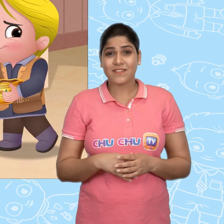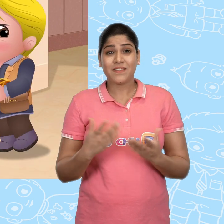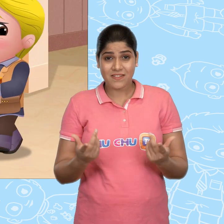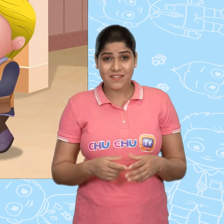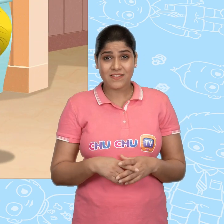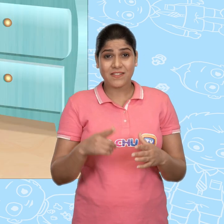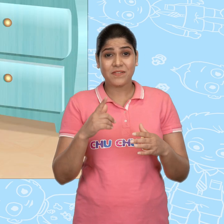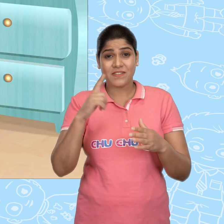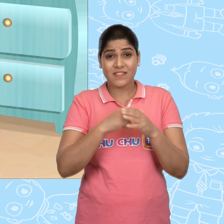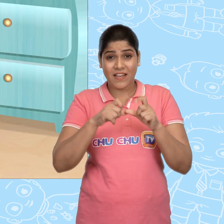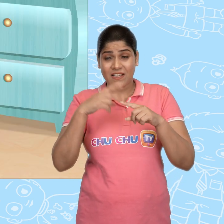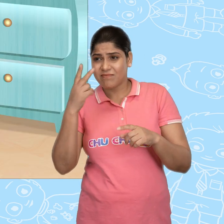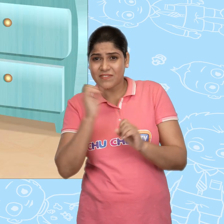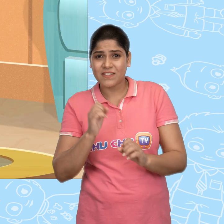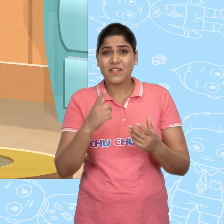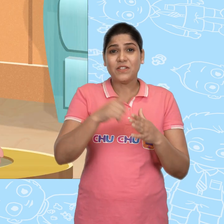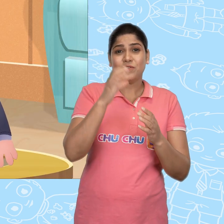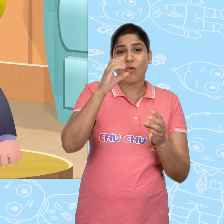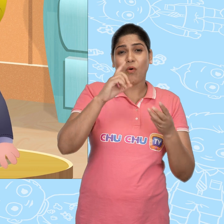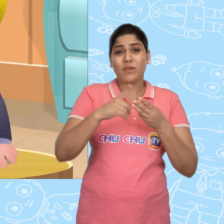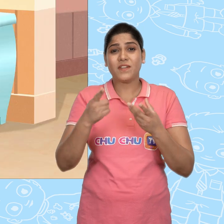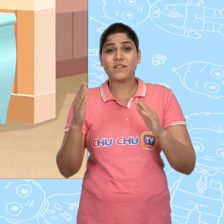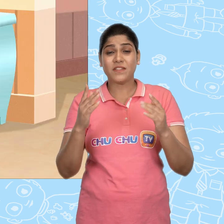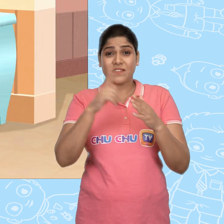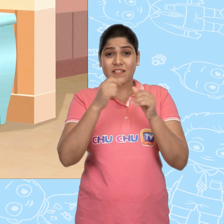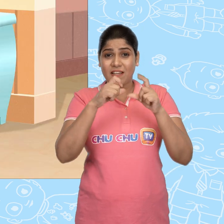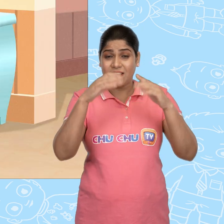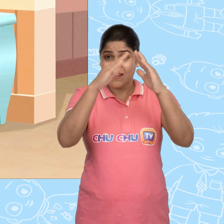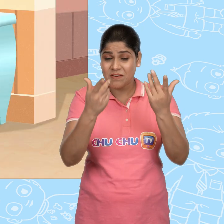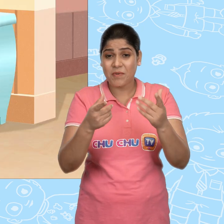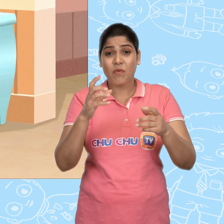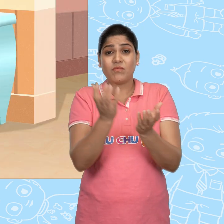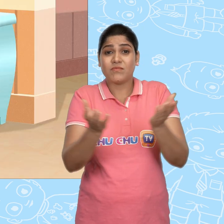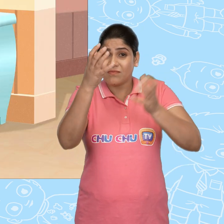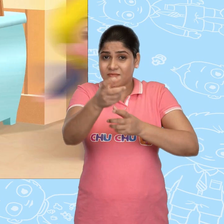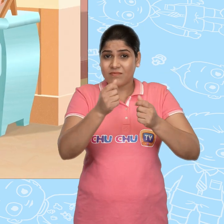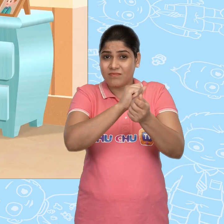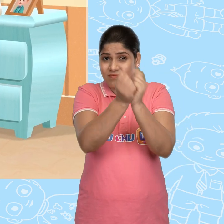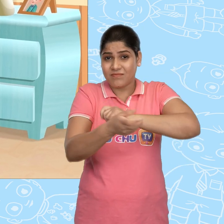तो जब Jack का ध्यान नहीं था तब Joe ने Jack के घर में वो कटोरा बदल दिया